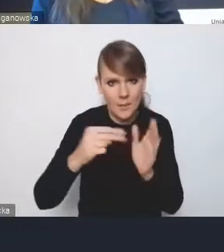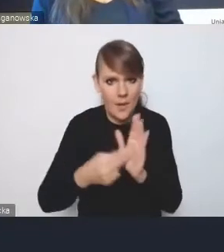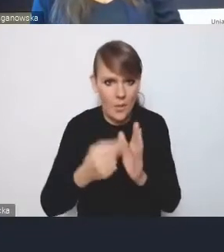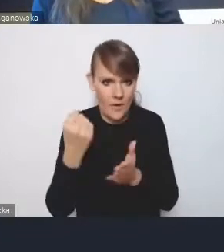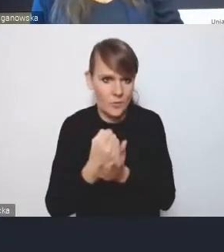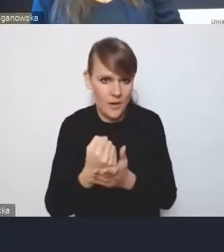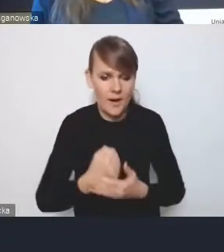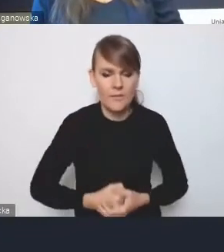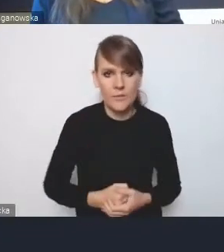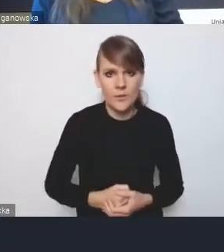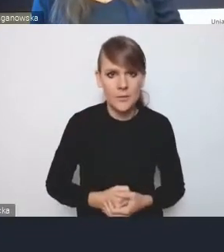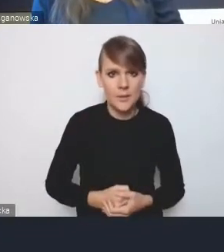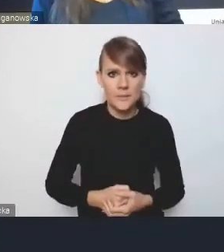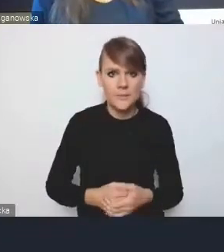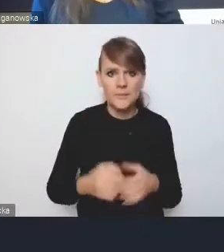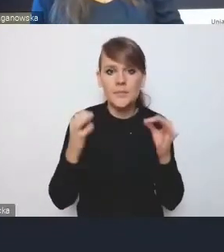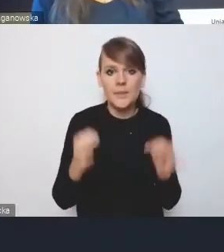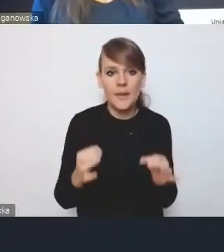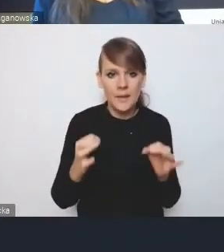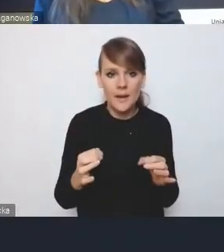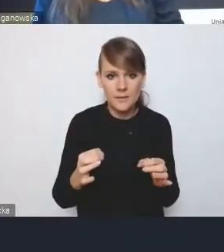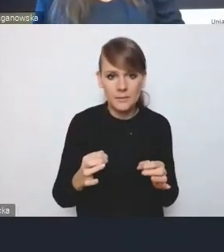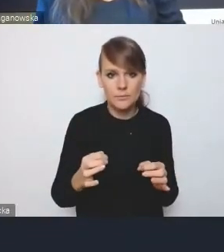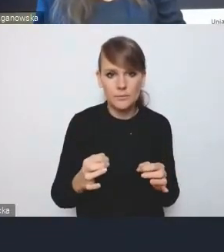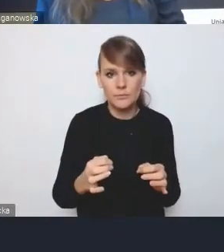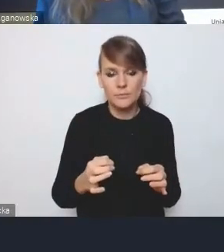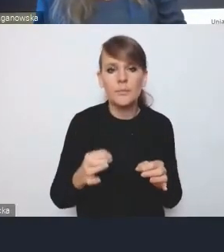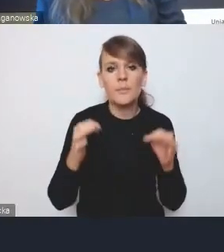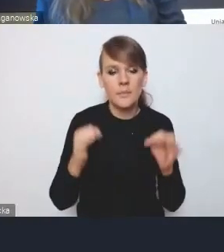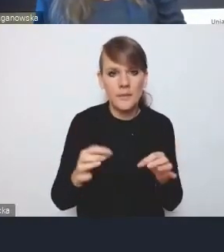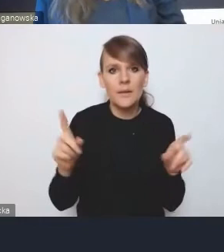W tej chwili mamy już też możliwość oddania głosu